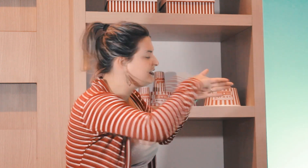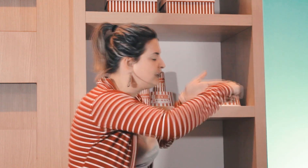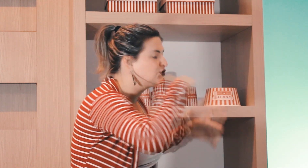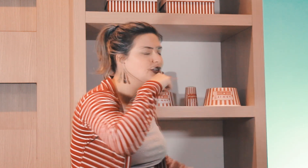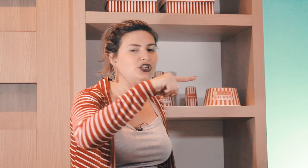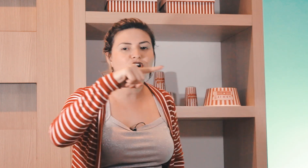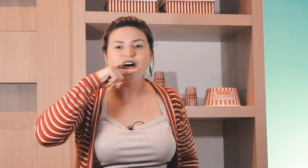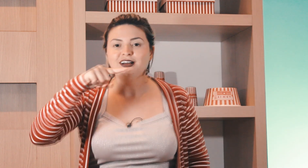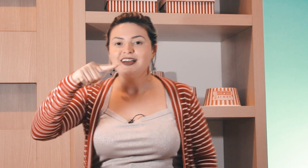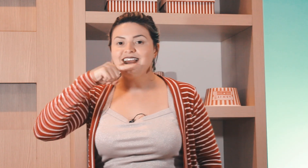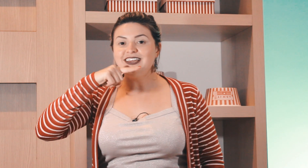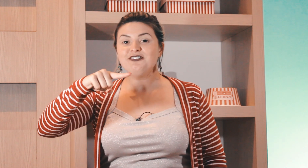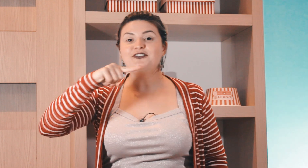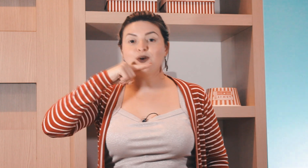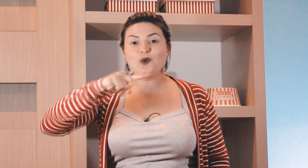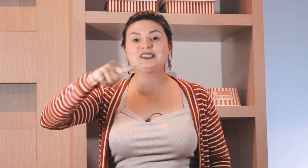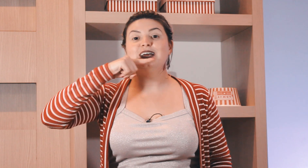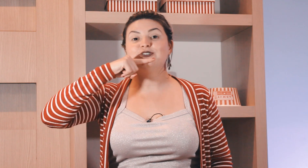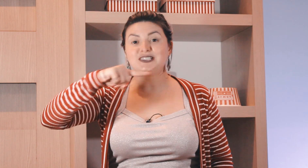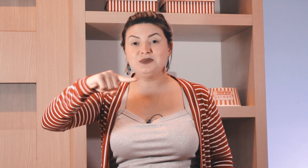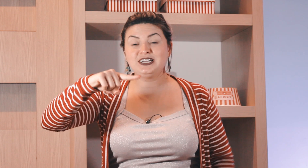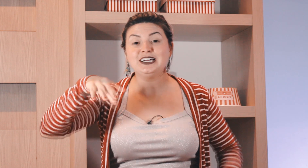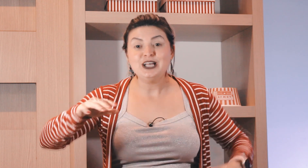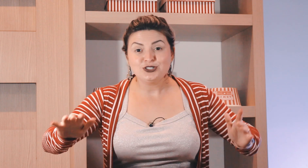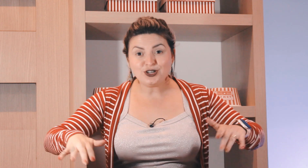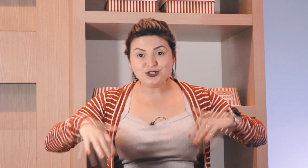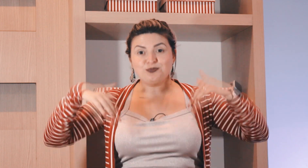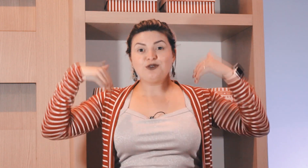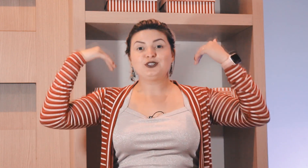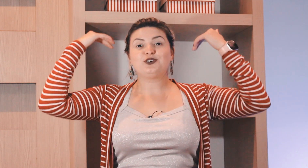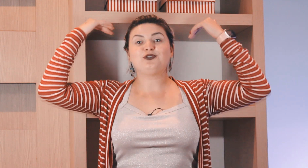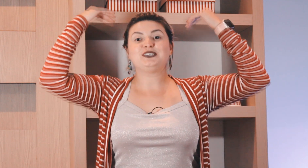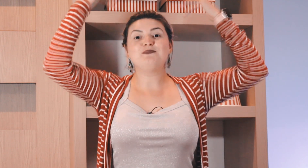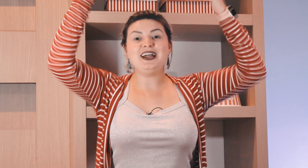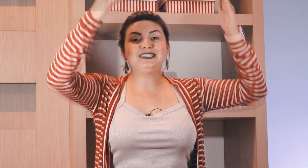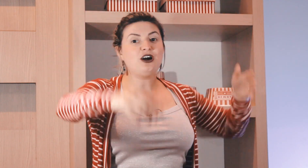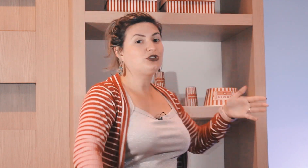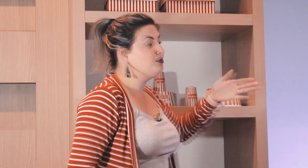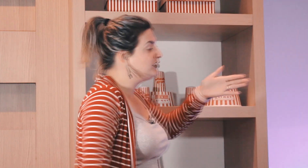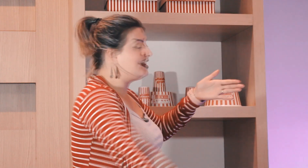Professor fazendo isso daqui ó e ficou o sinal de semana só que se o professor fosse mais alto